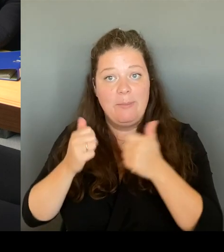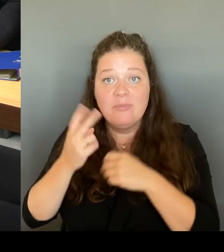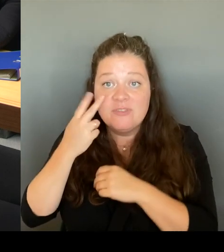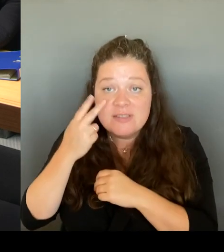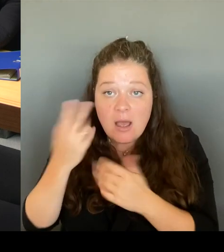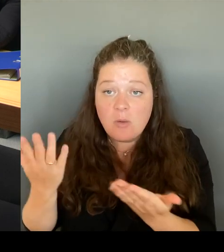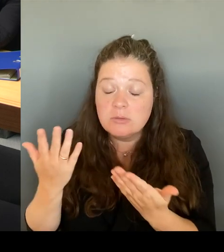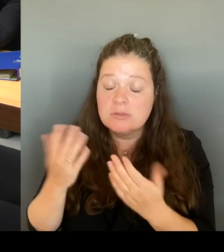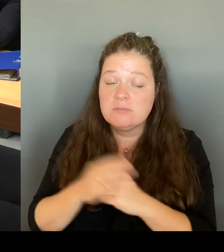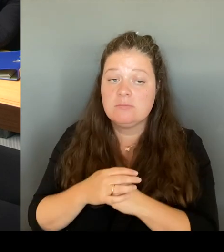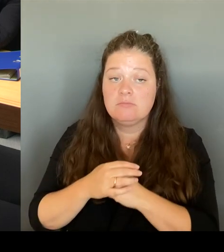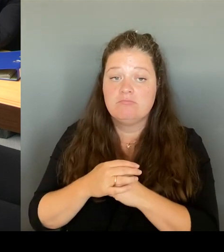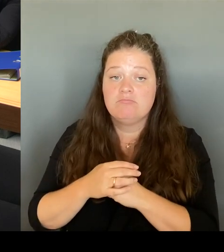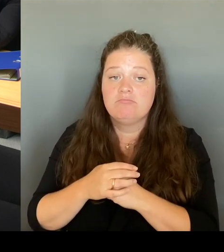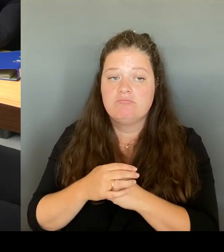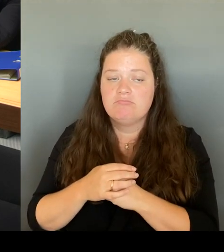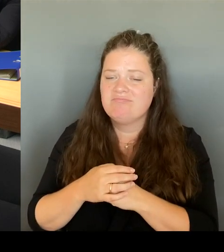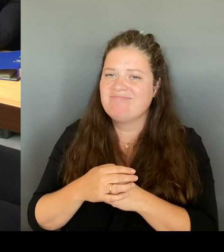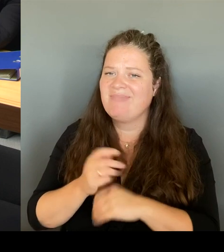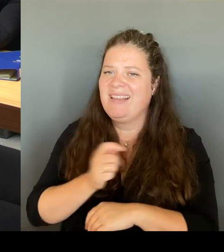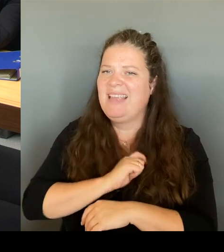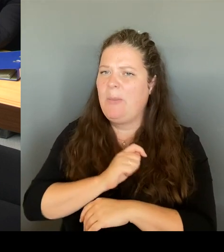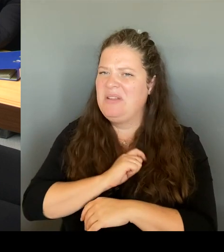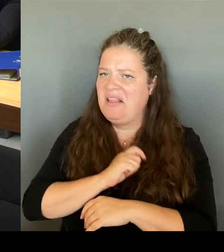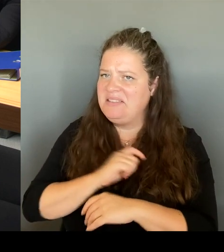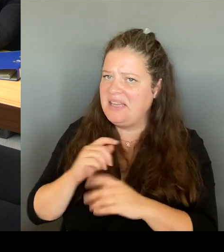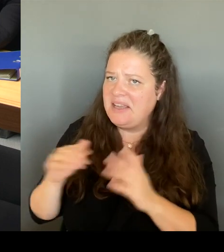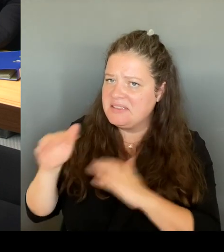Wie ist die Situation der Gewerbetreibenden?